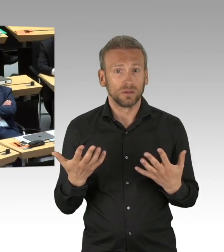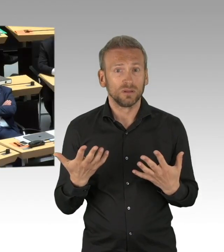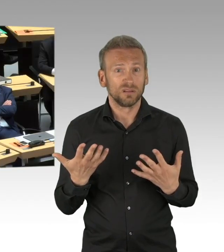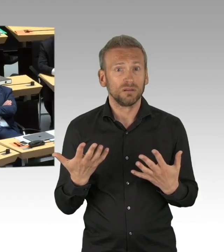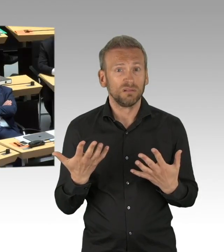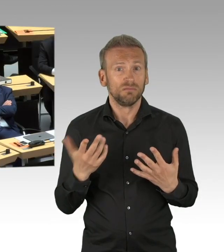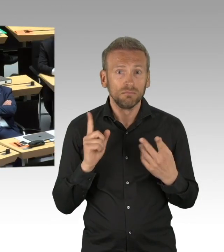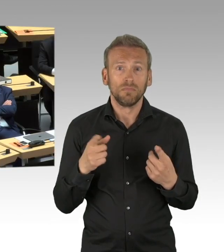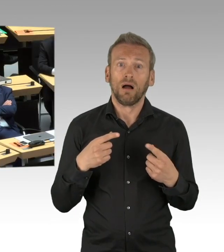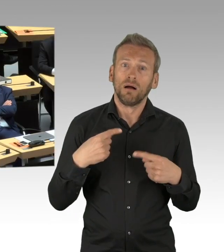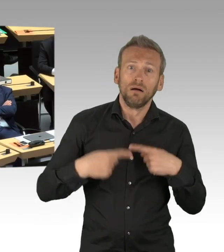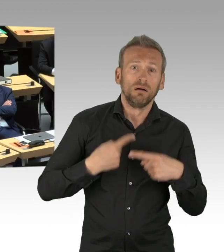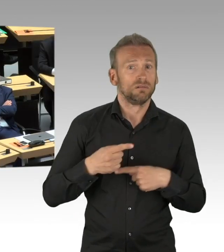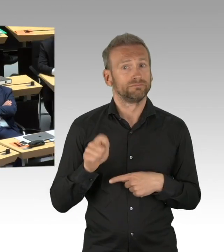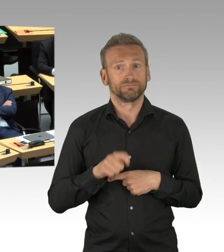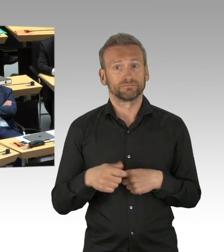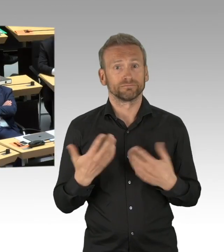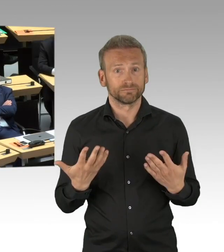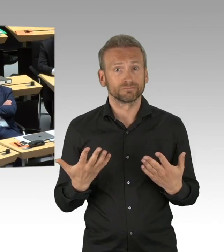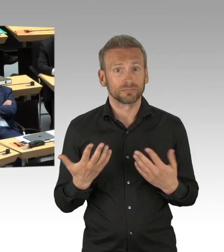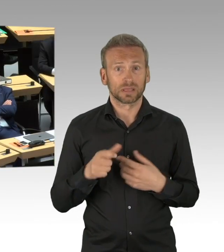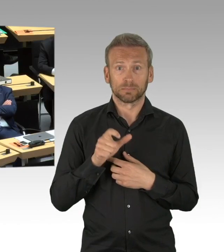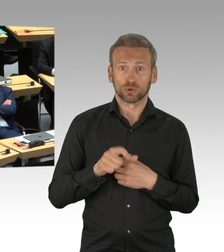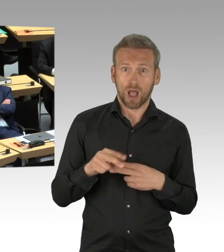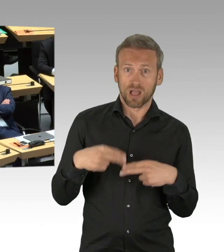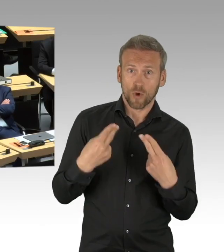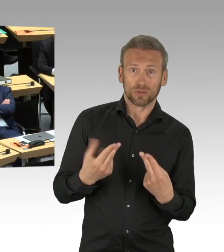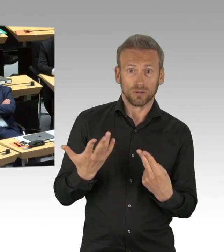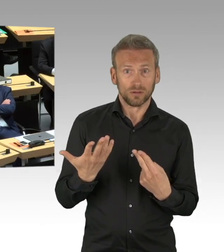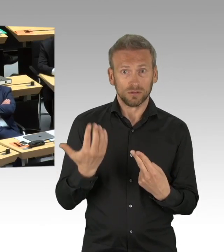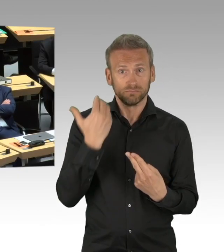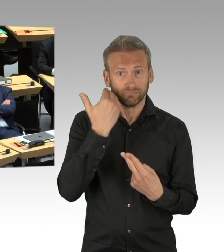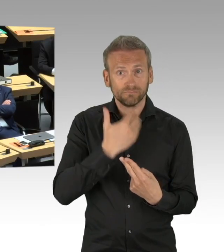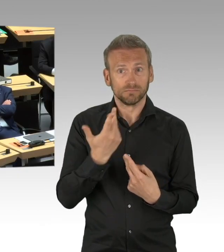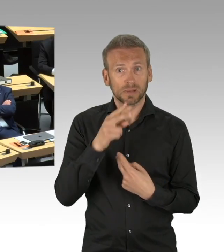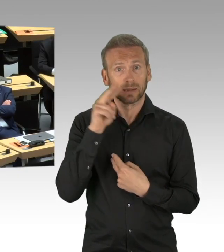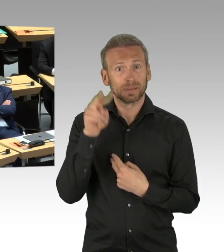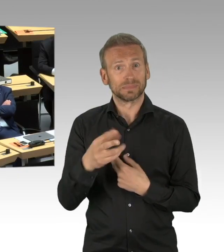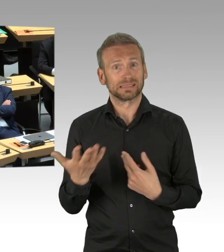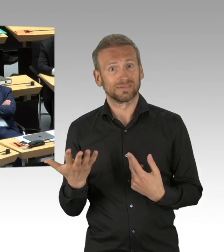Sie möchten wissen, wann, wie und unter welchen Bedingungen Sie planen den Schulbetrieb wieder aufzunehmen